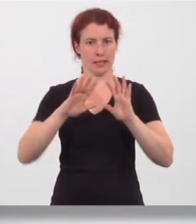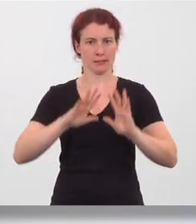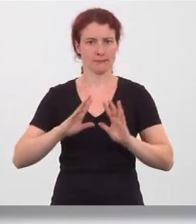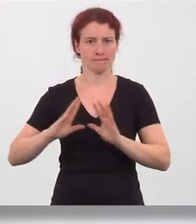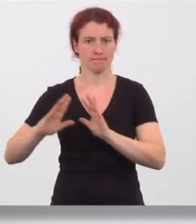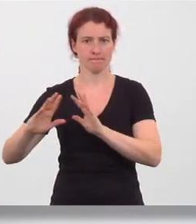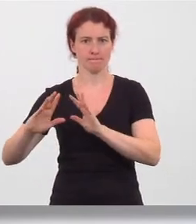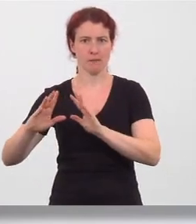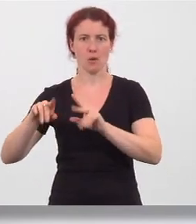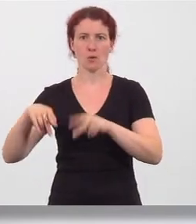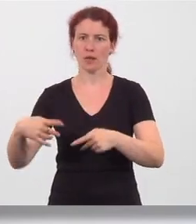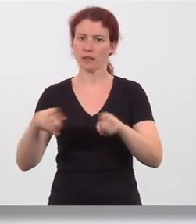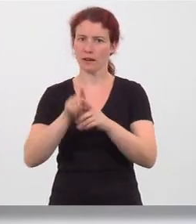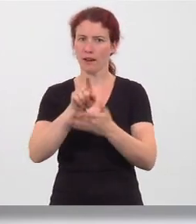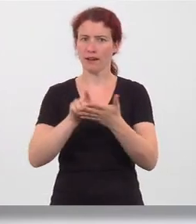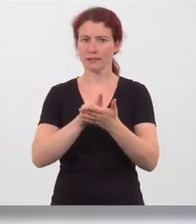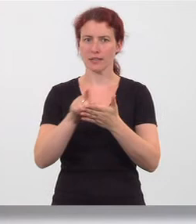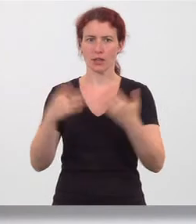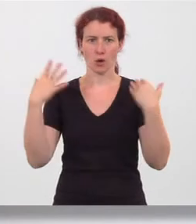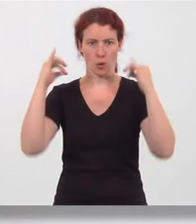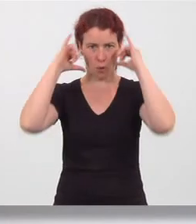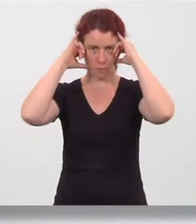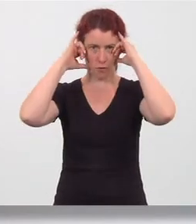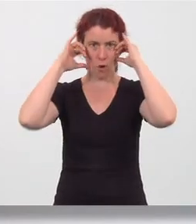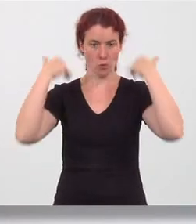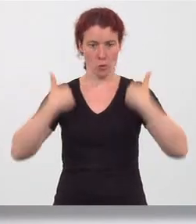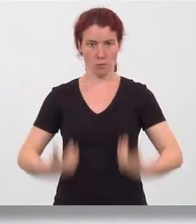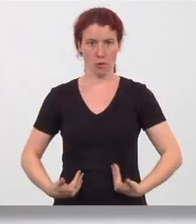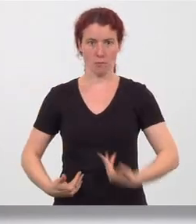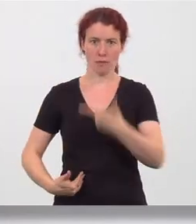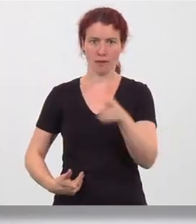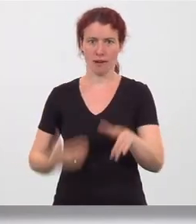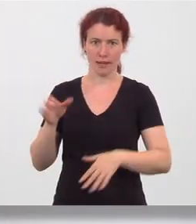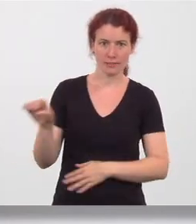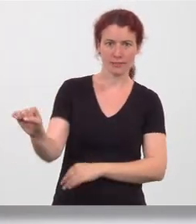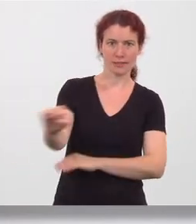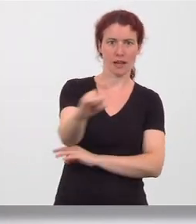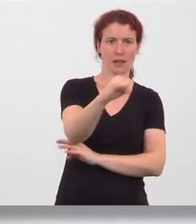gleichzeitig Kopf und Oberkörper nach links drehen und nach hinten schauen.